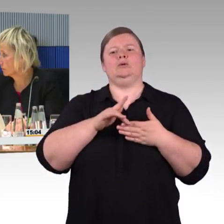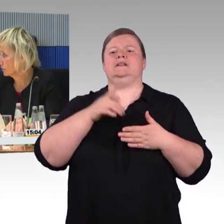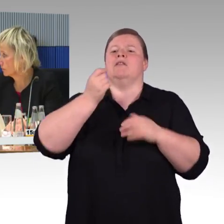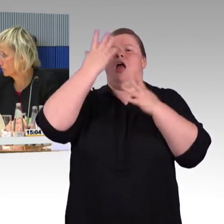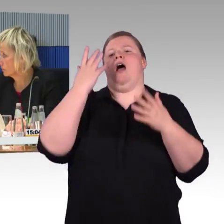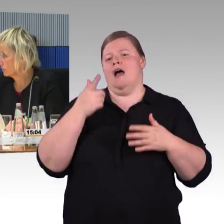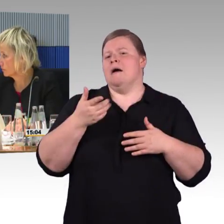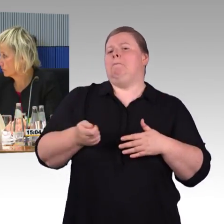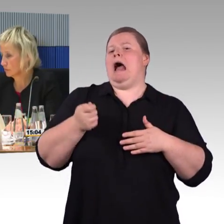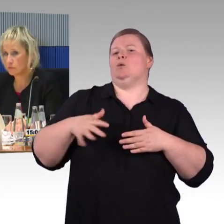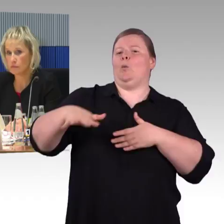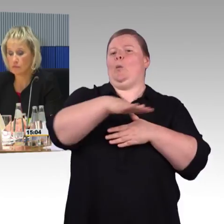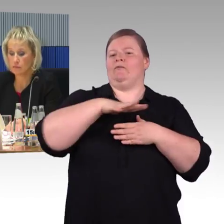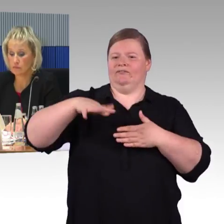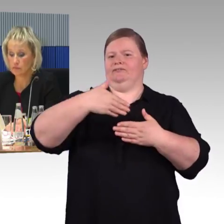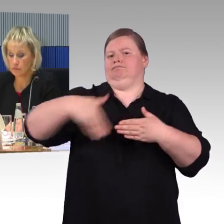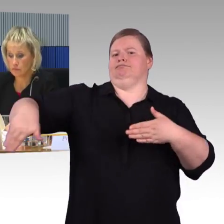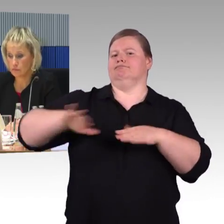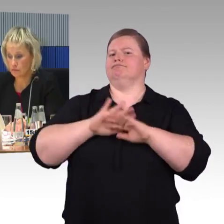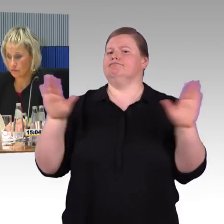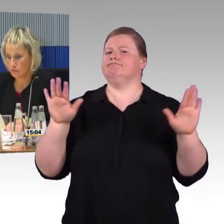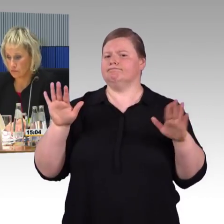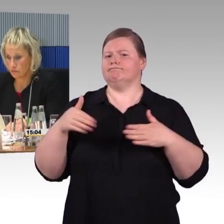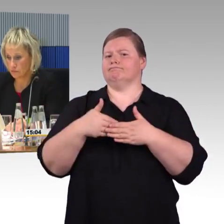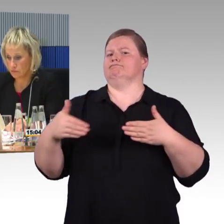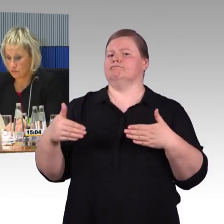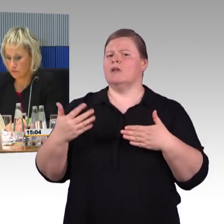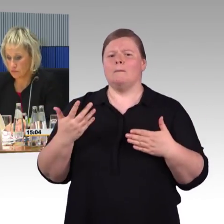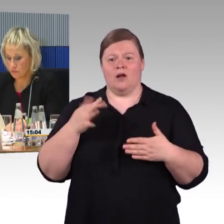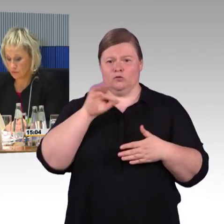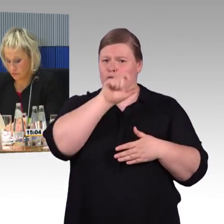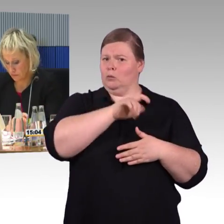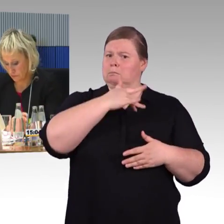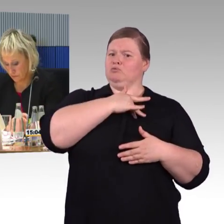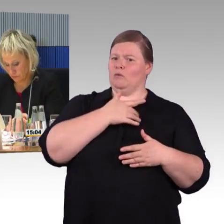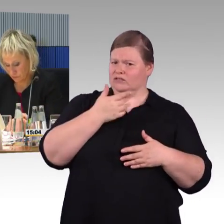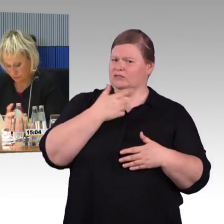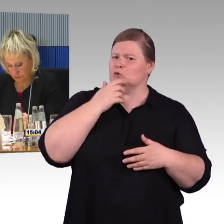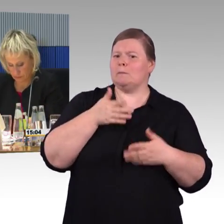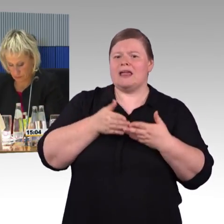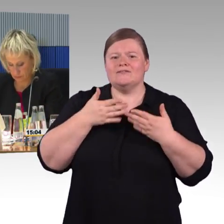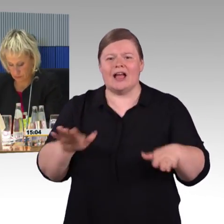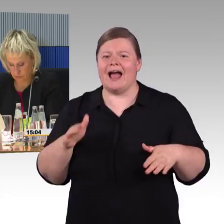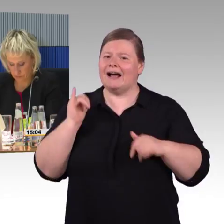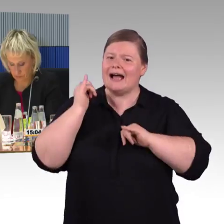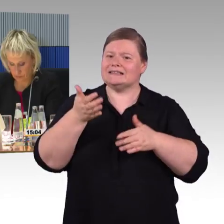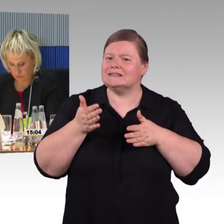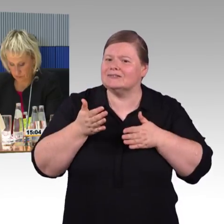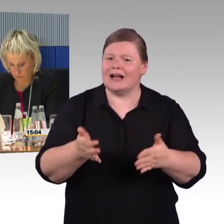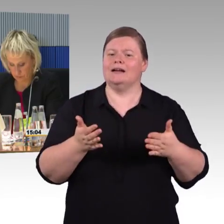das ist ein grauer Streifen, bewusst nicht für Sehbehinderte gemacht, nicht kontrastreich, den hat offensichtlich der Berliner Senat